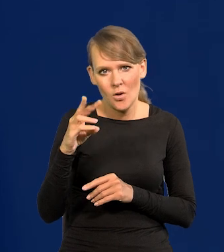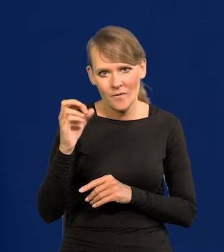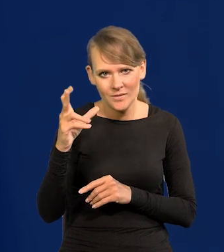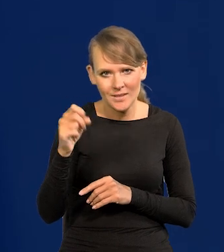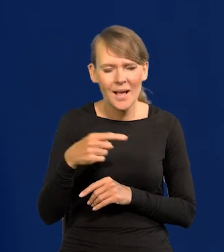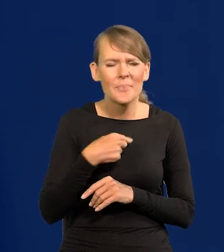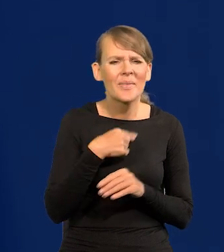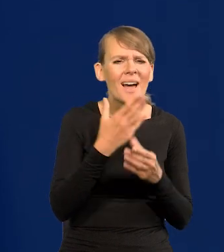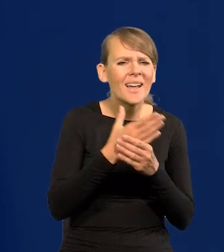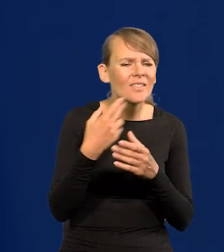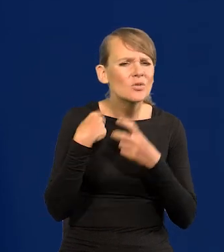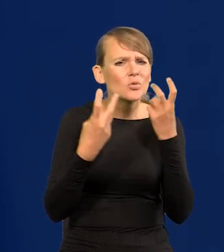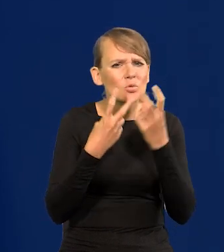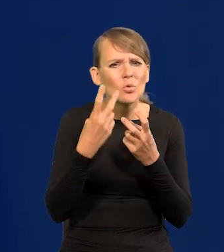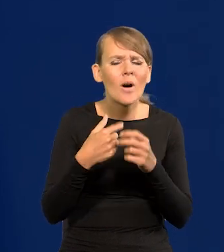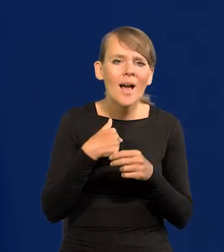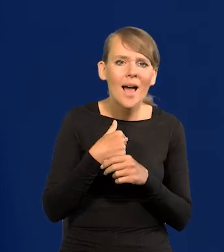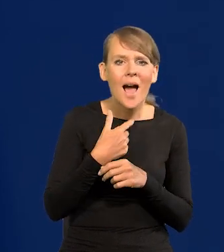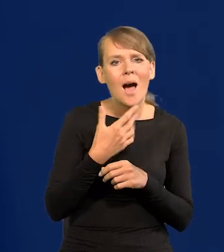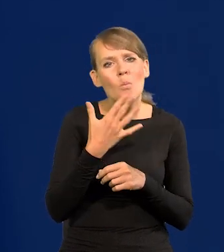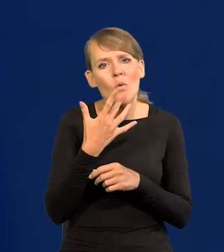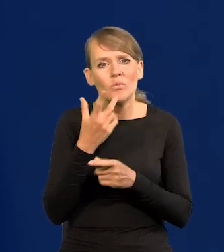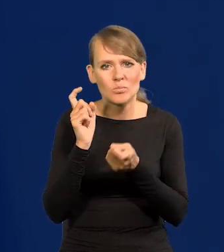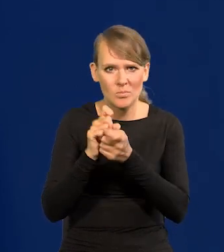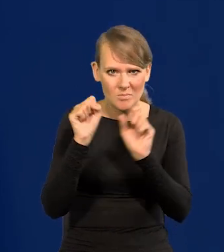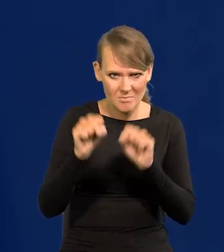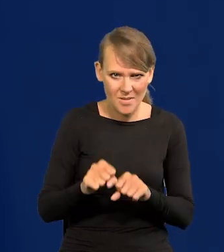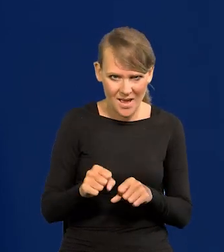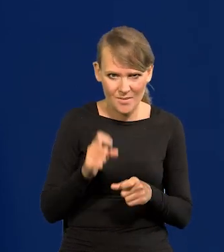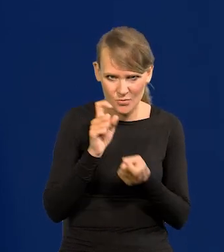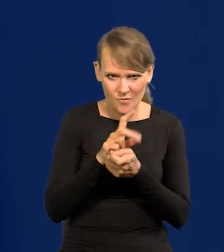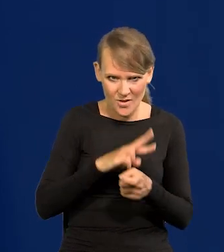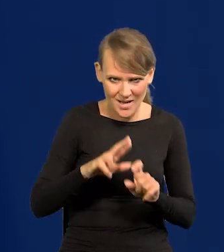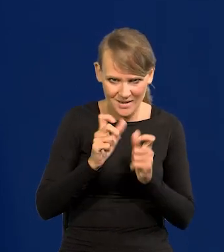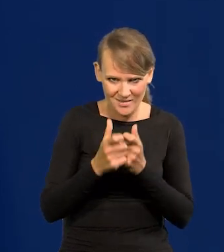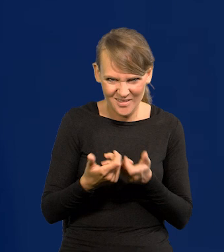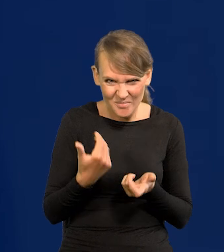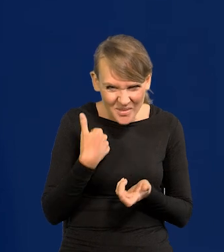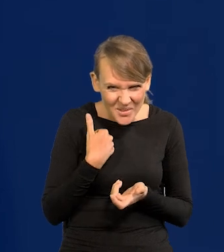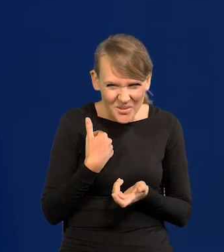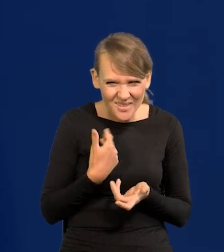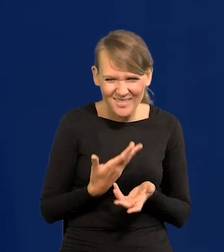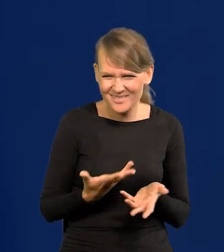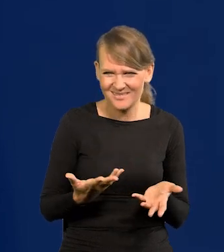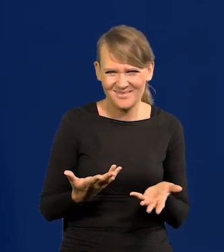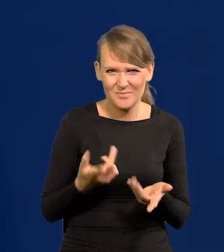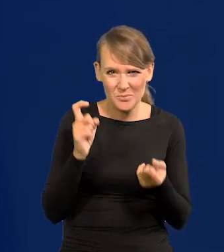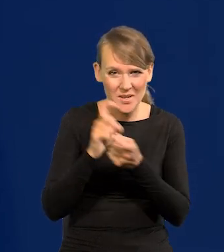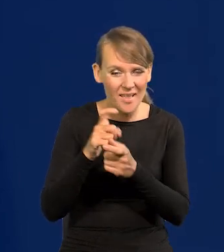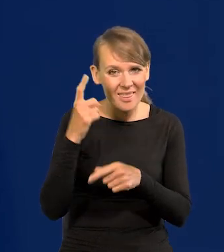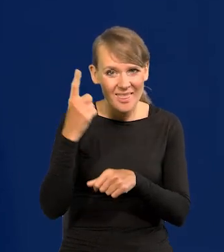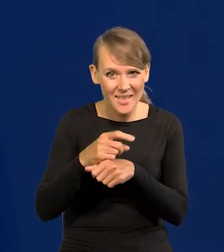znaleźć w archiwum jakieś moje wypowiedzi przeciwko bankowi, przeciwko całej radzie, przeciwko decyzjom banku?